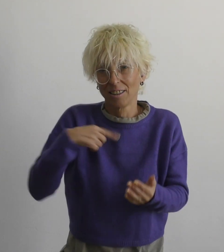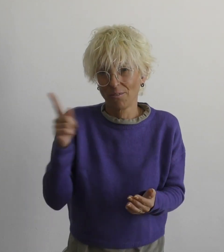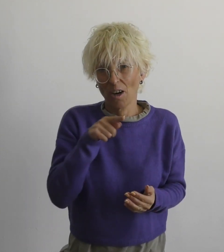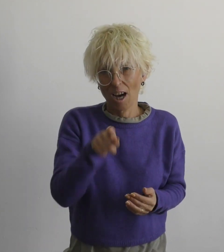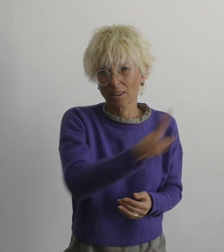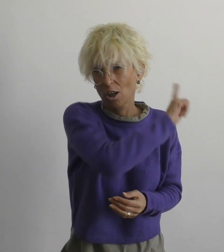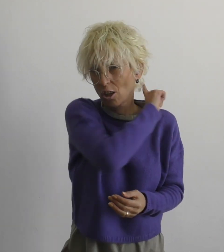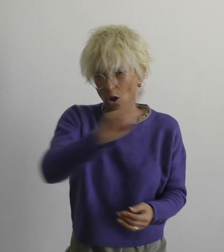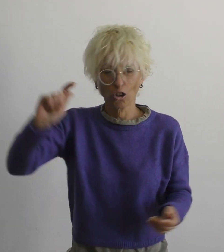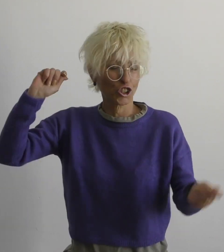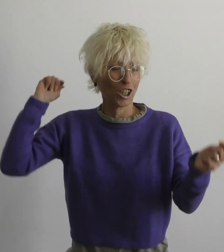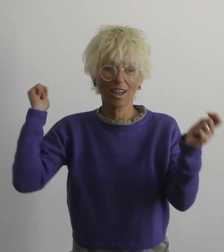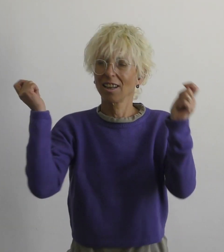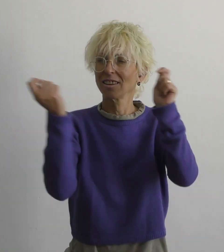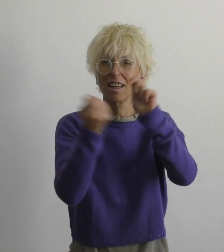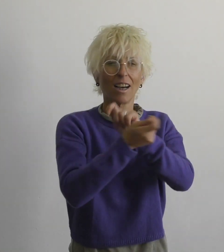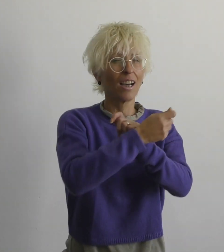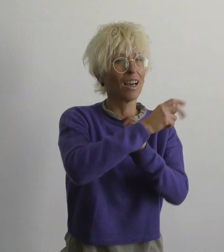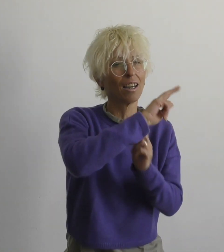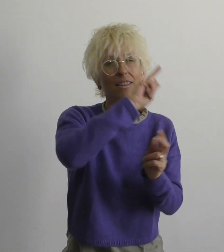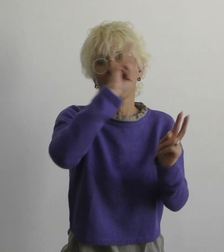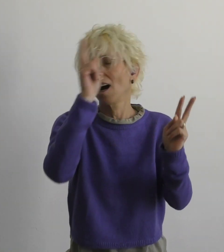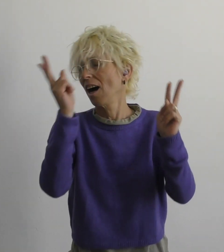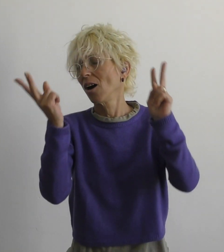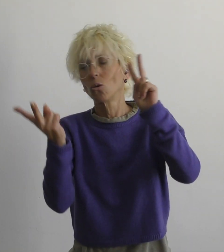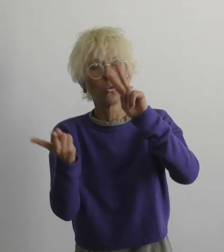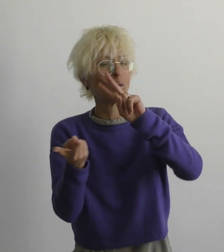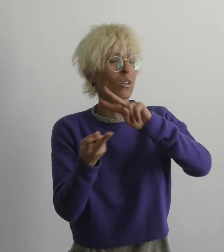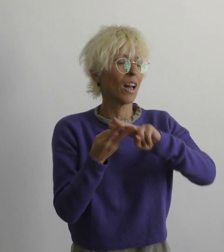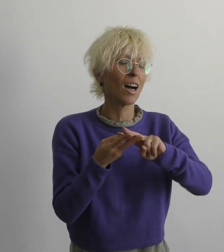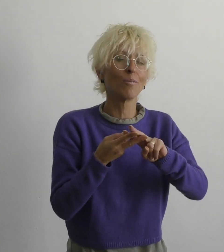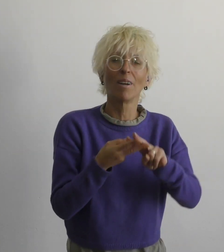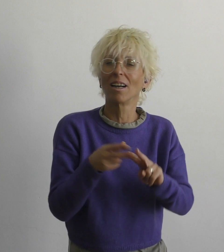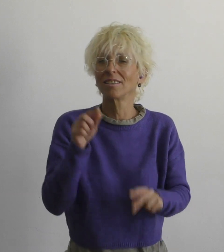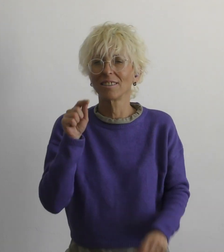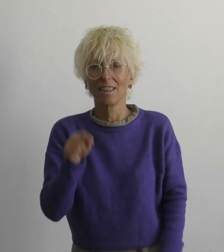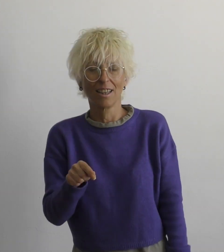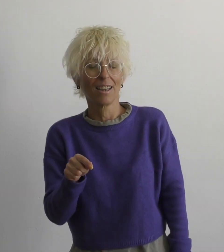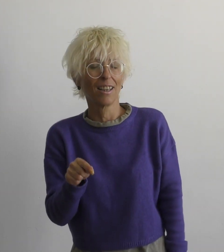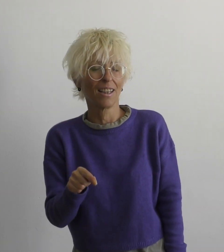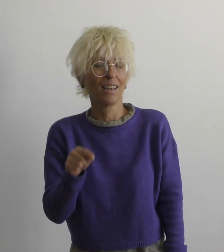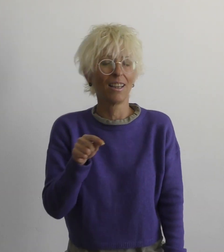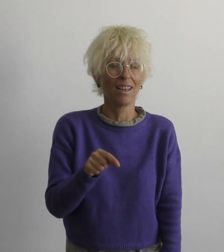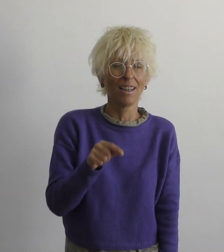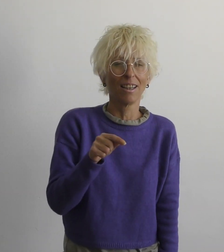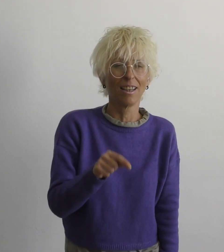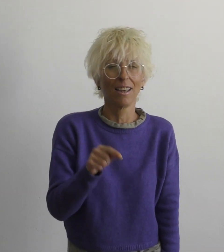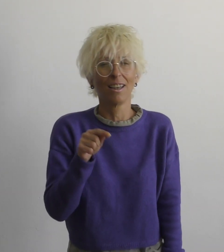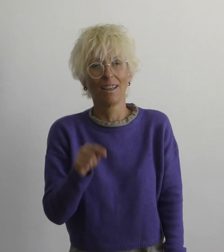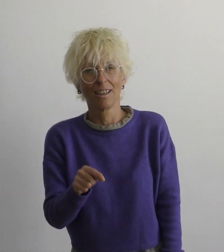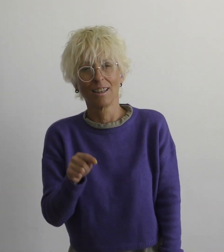мы с тобой не изменим этот мир